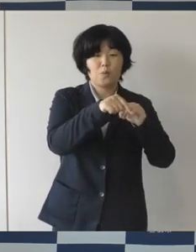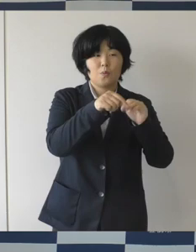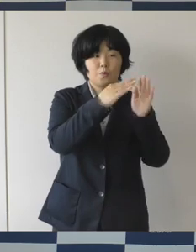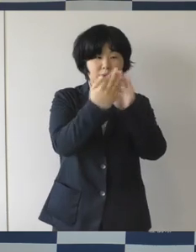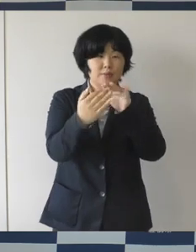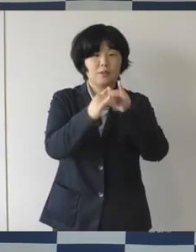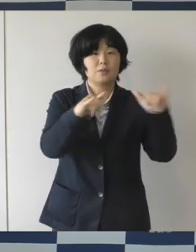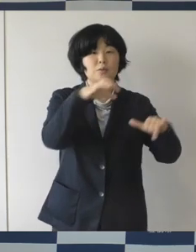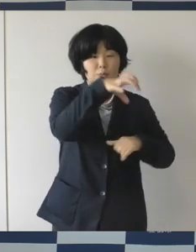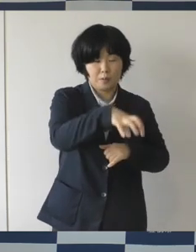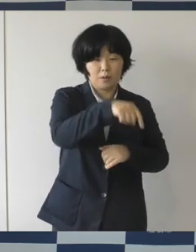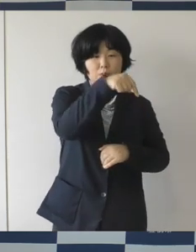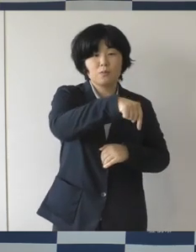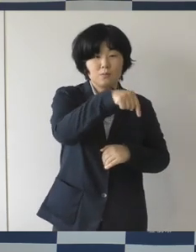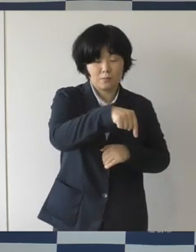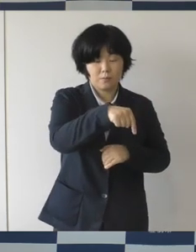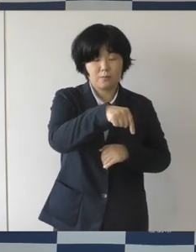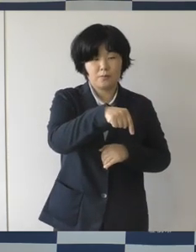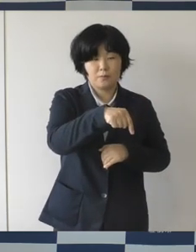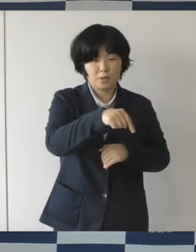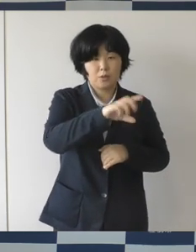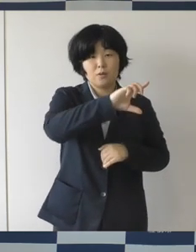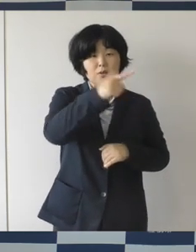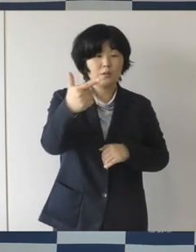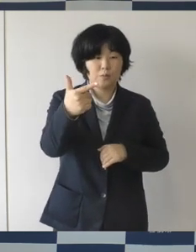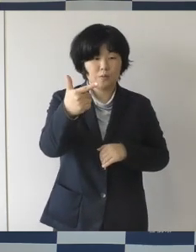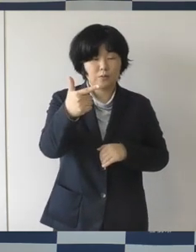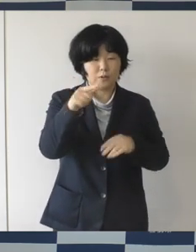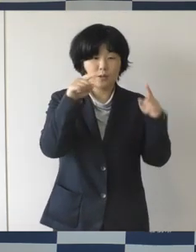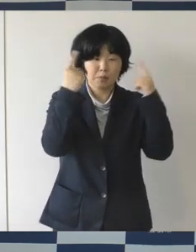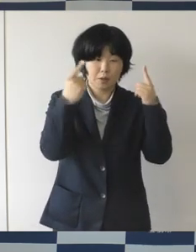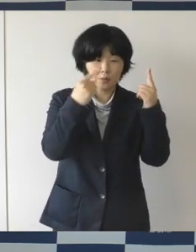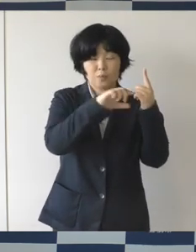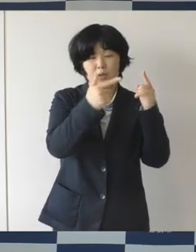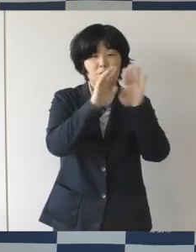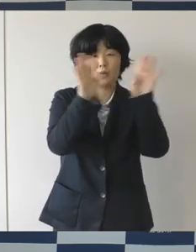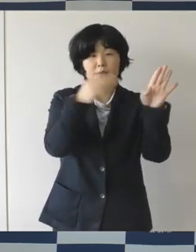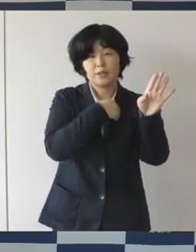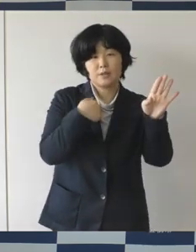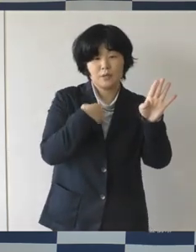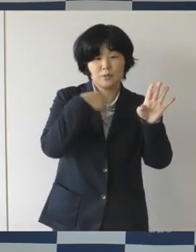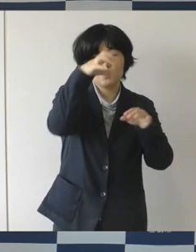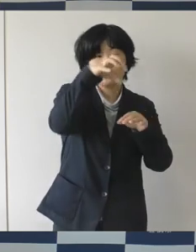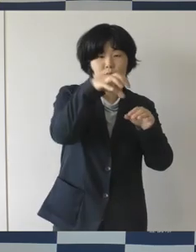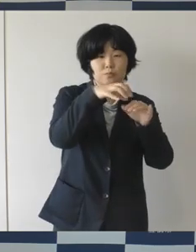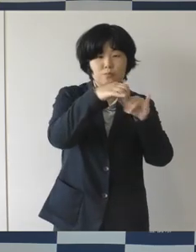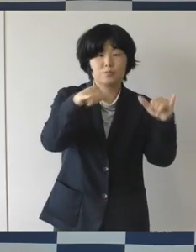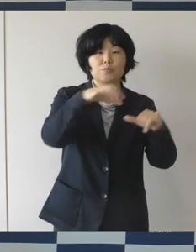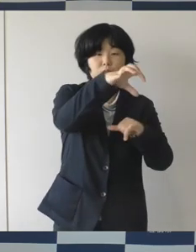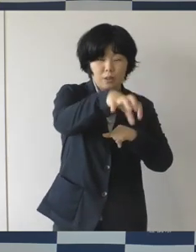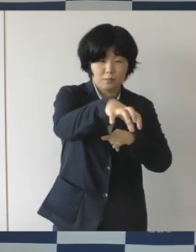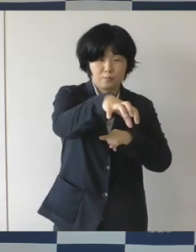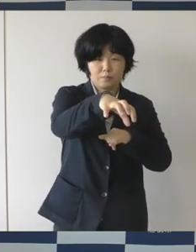様々な用途で使える多目的空間と、それから緑の空間を備えておりまして、